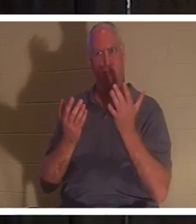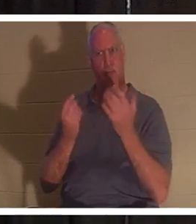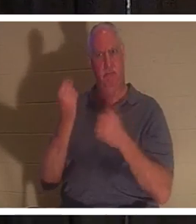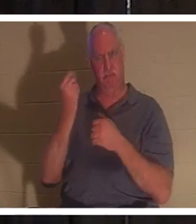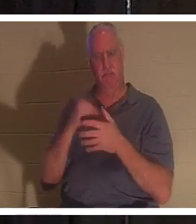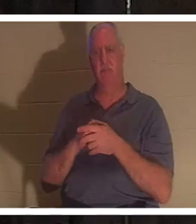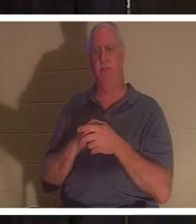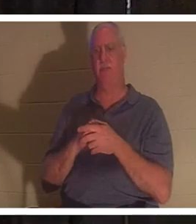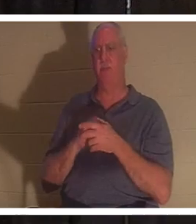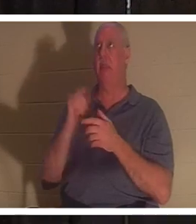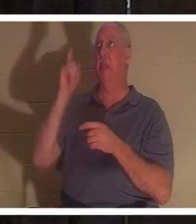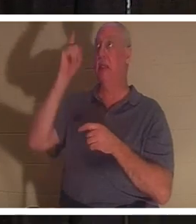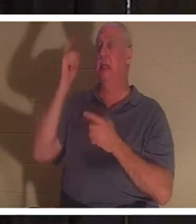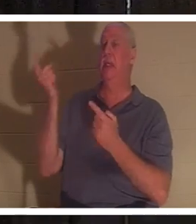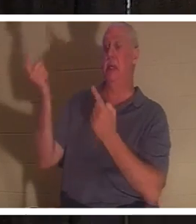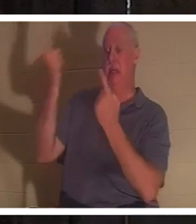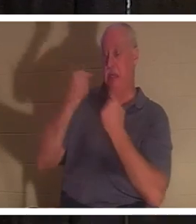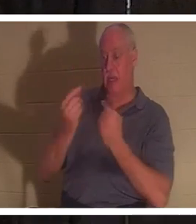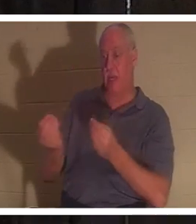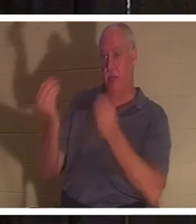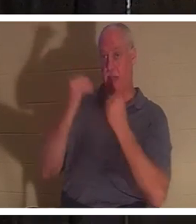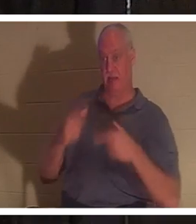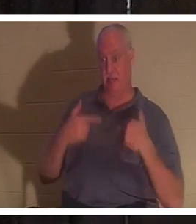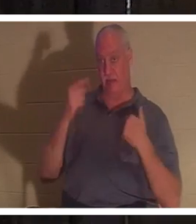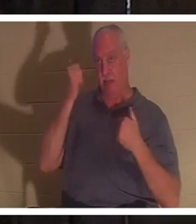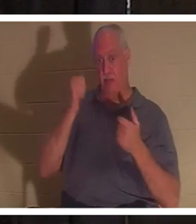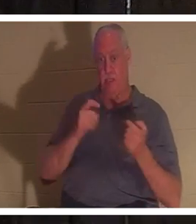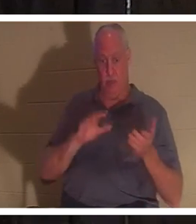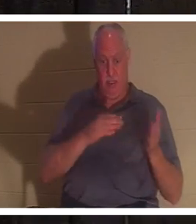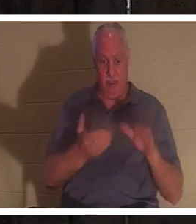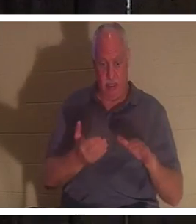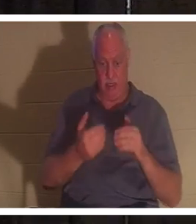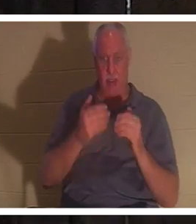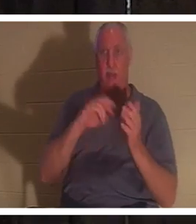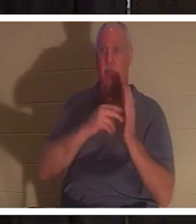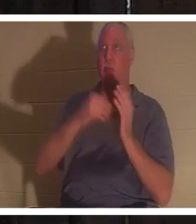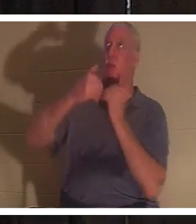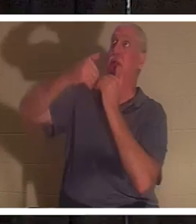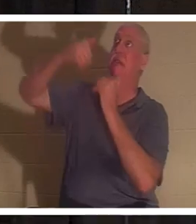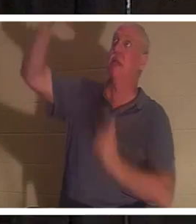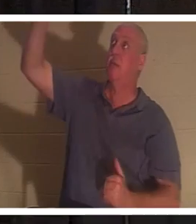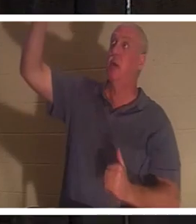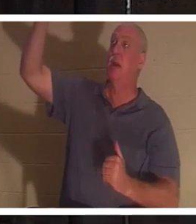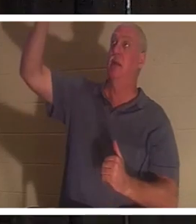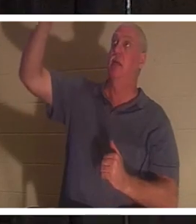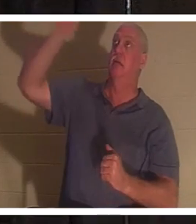est venu nous donner la vie parce que nous étions morts. Parce que nous sommes séparés de l'Auteur de la Vie. Dieu est